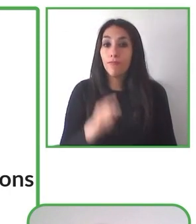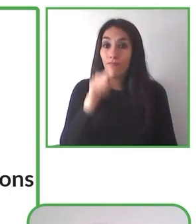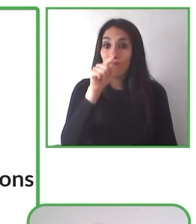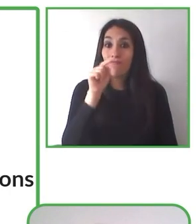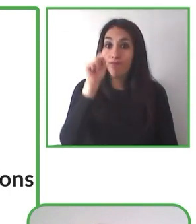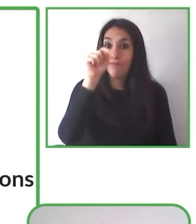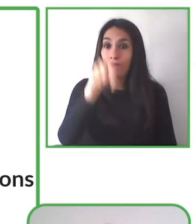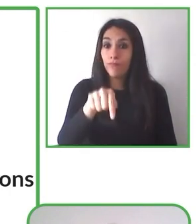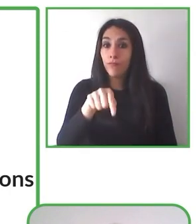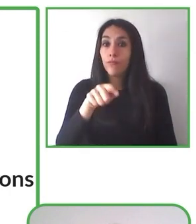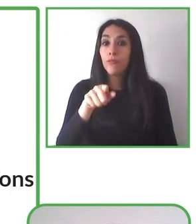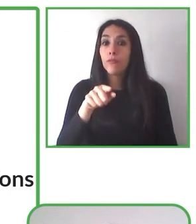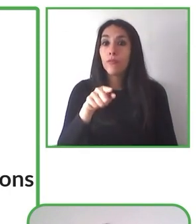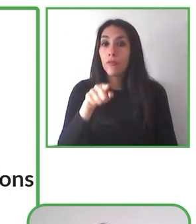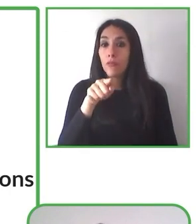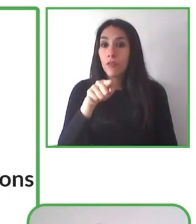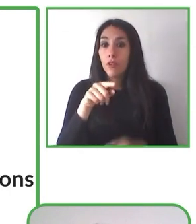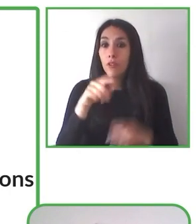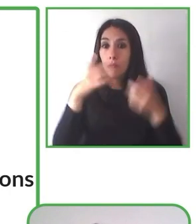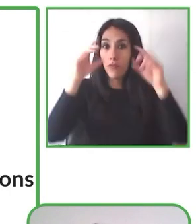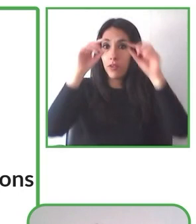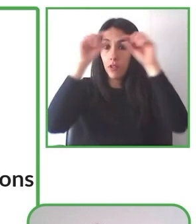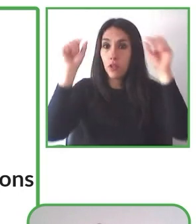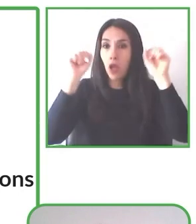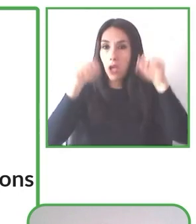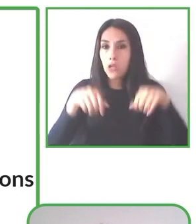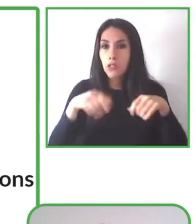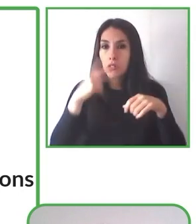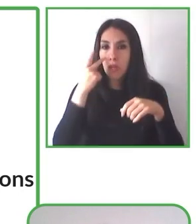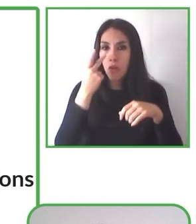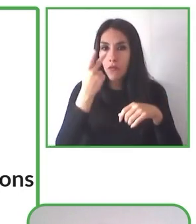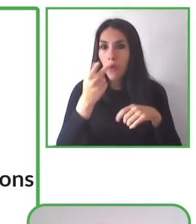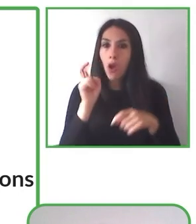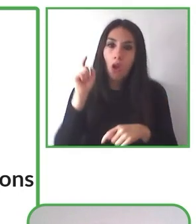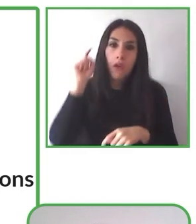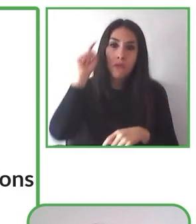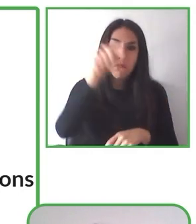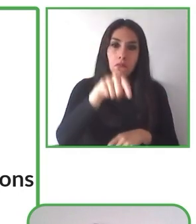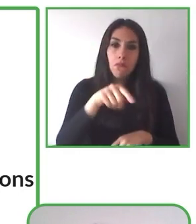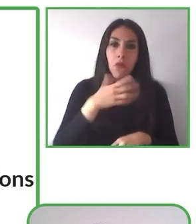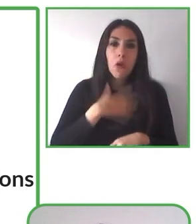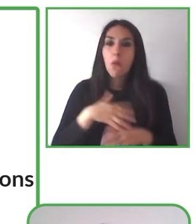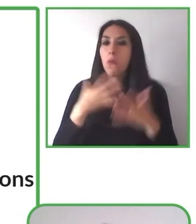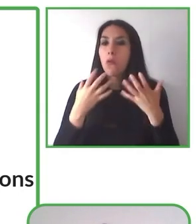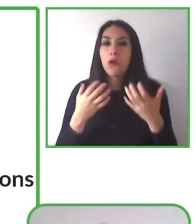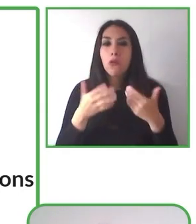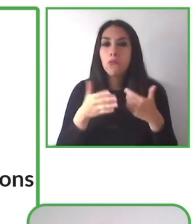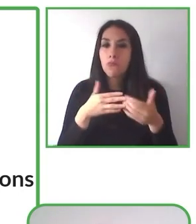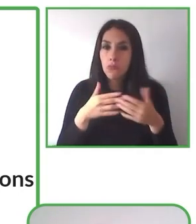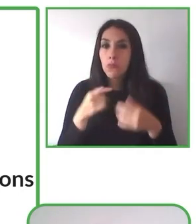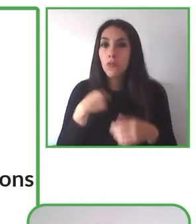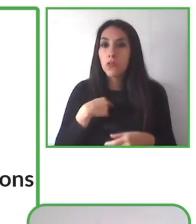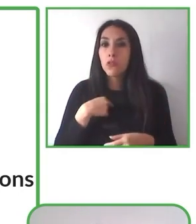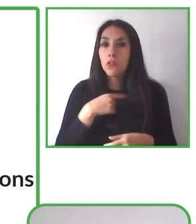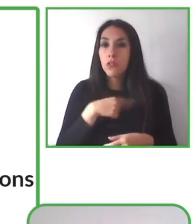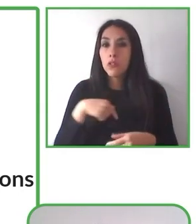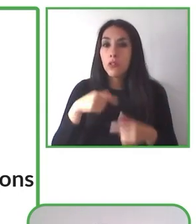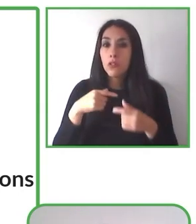pensando en la transformación social, porque desde esa, desde ese lugar, podemos generar espacios más inclusivo.